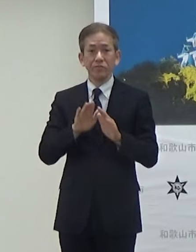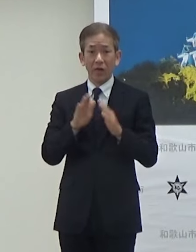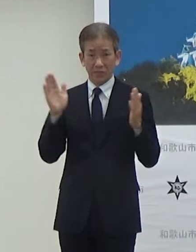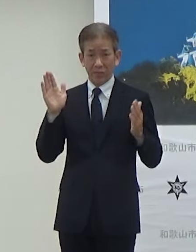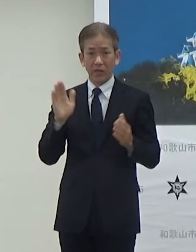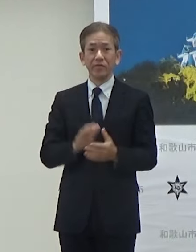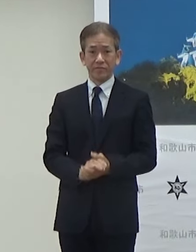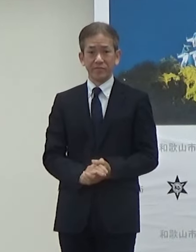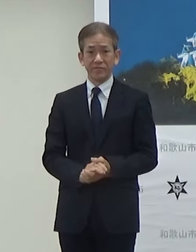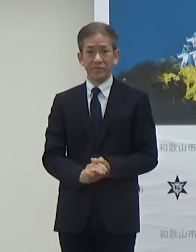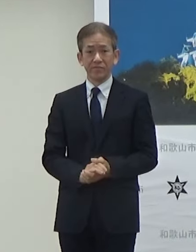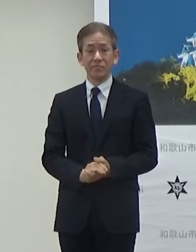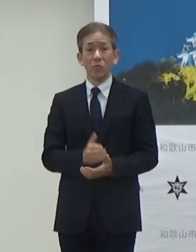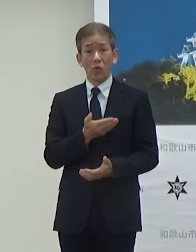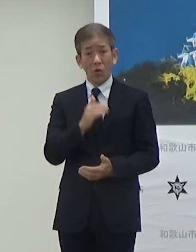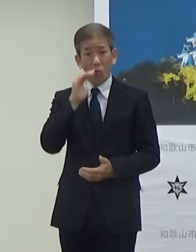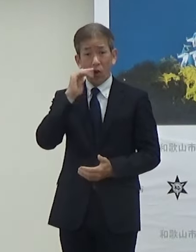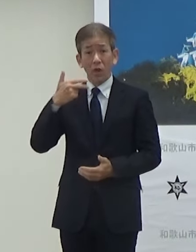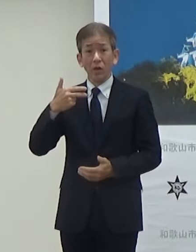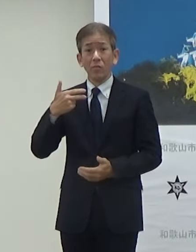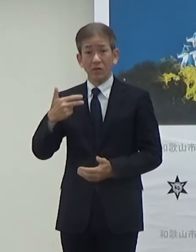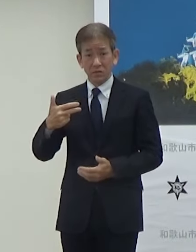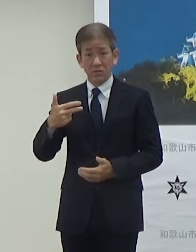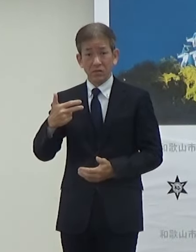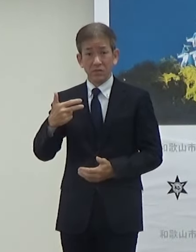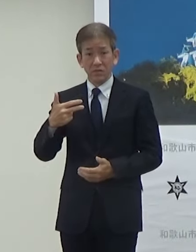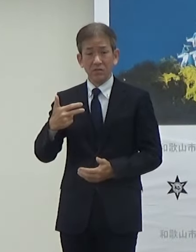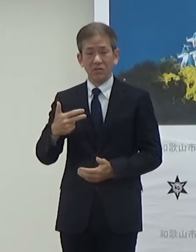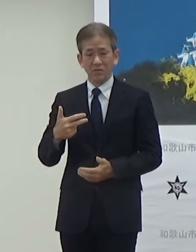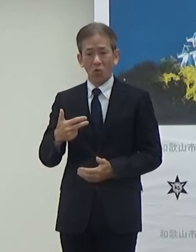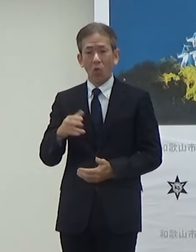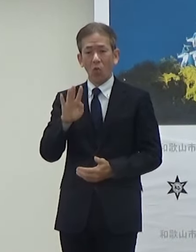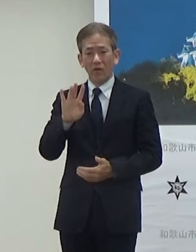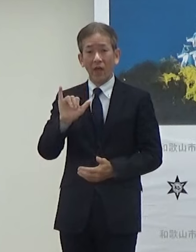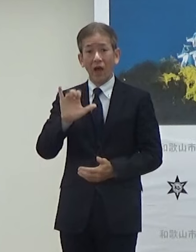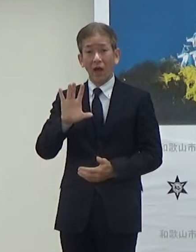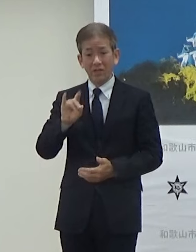和歌山市の目抜き通りであるけやき大通りで